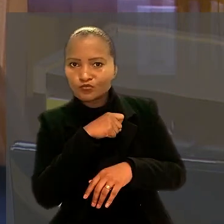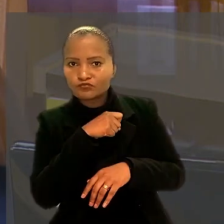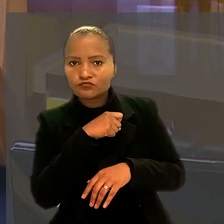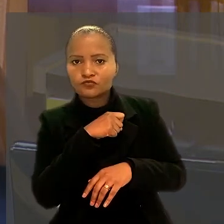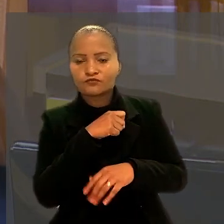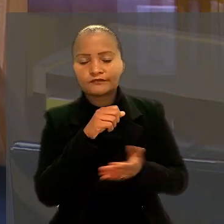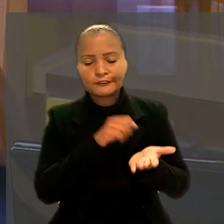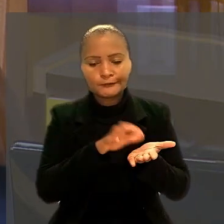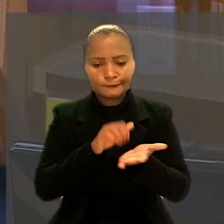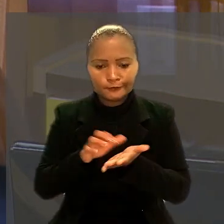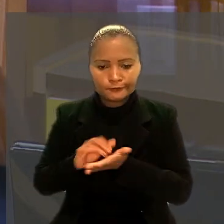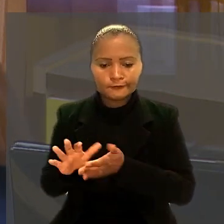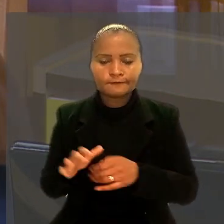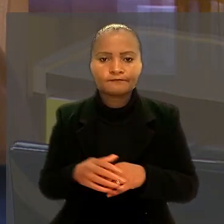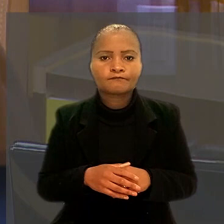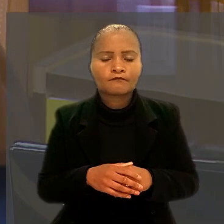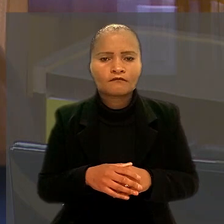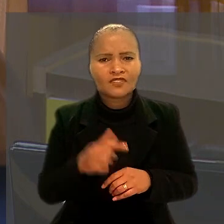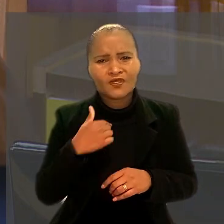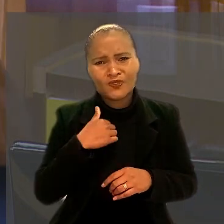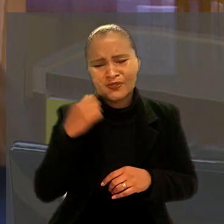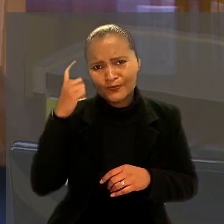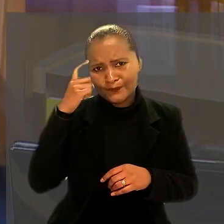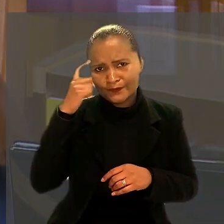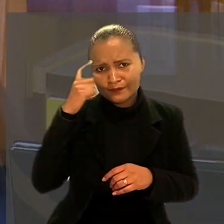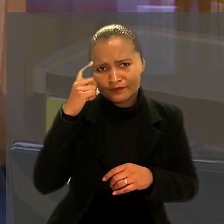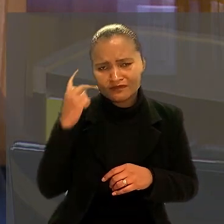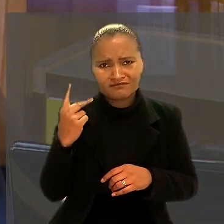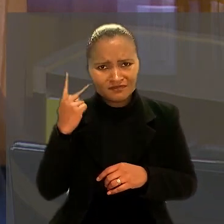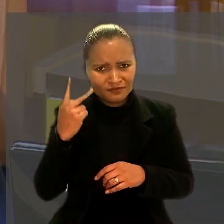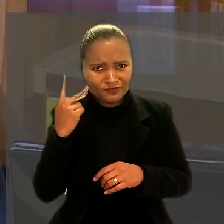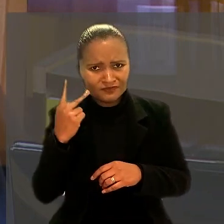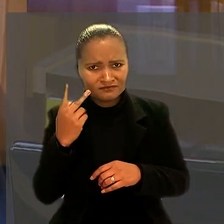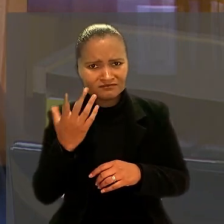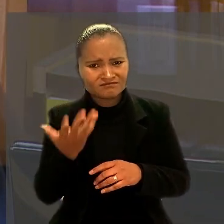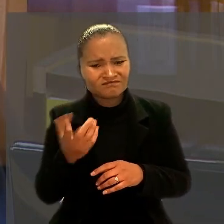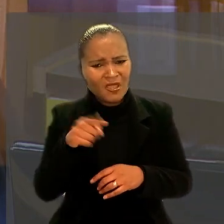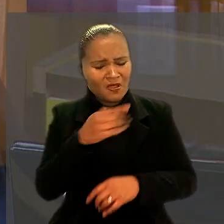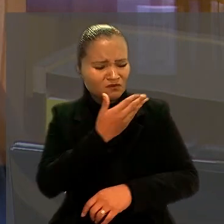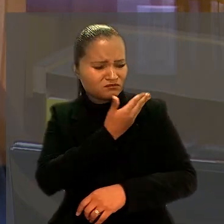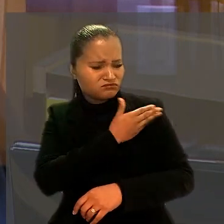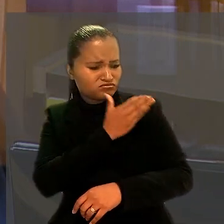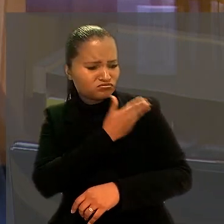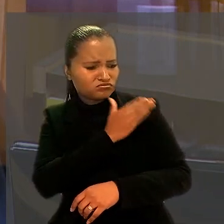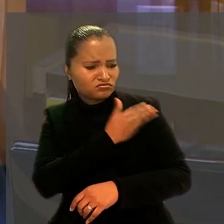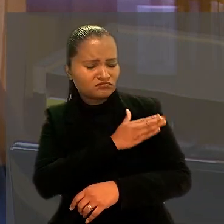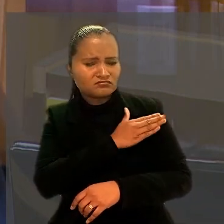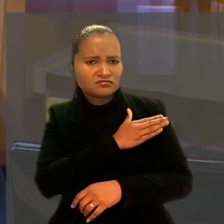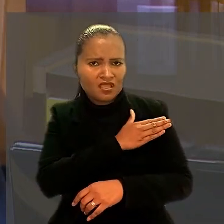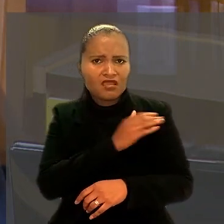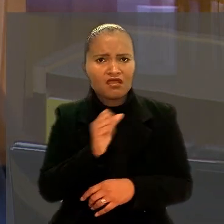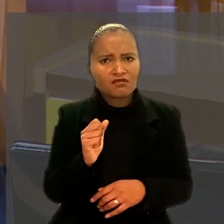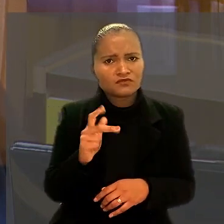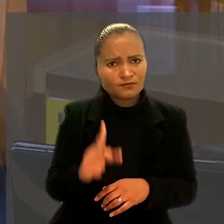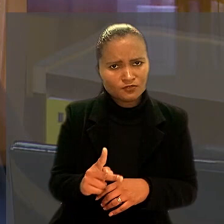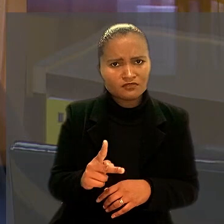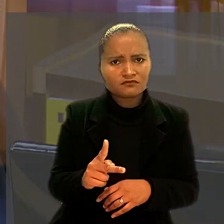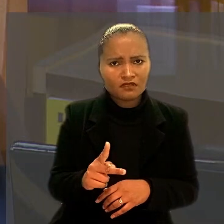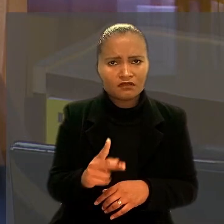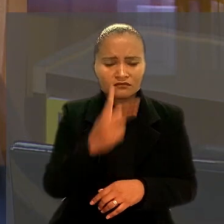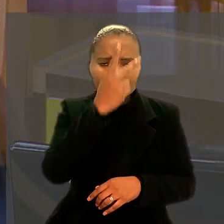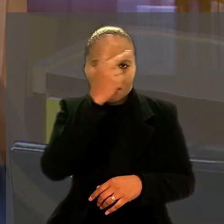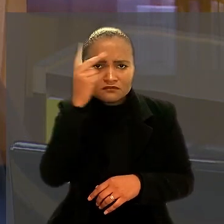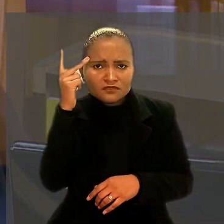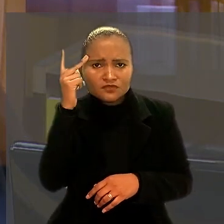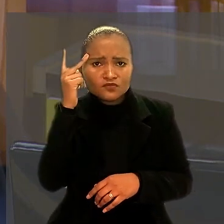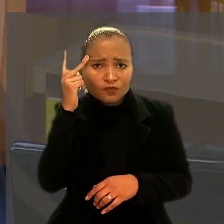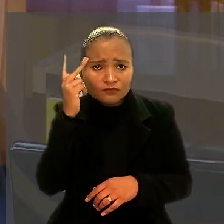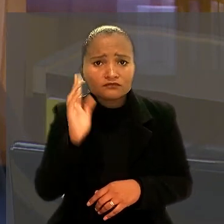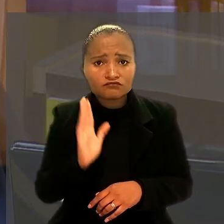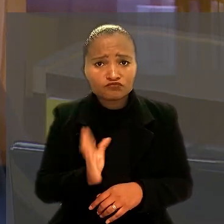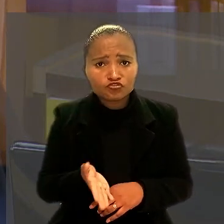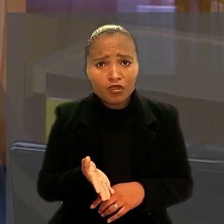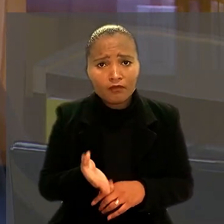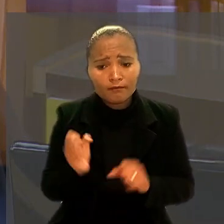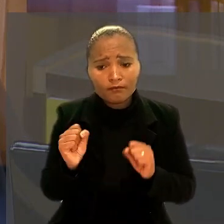"Penso que no caso isso na política viável é discriminação em relação aos aposentados ou as pessoas já em condições de se aposentar.